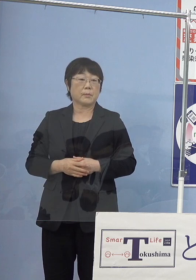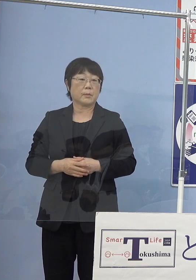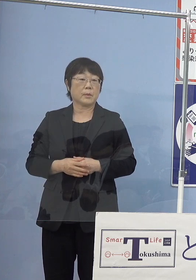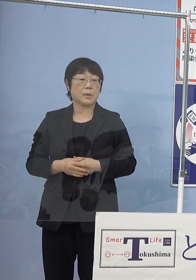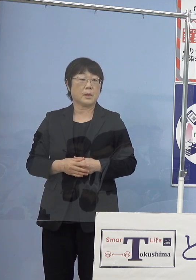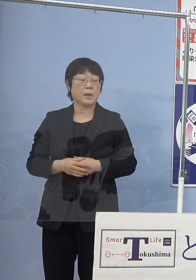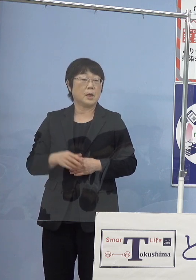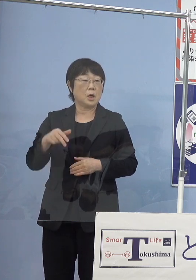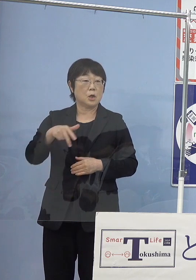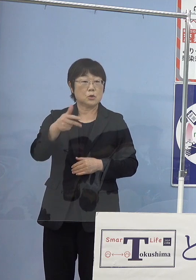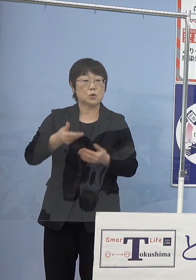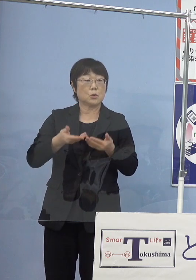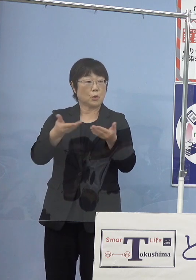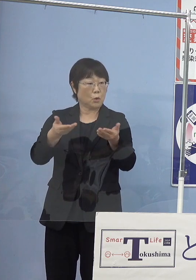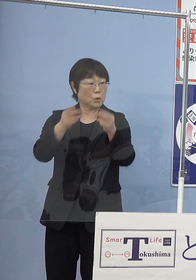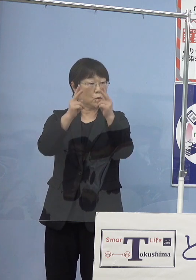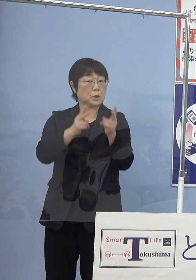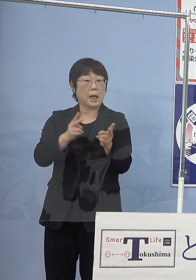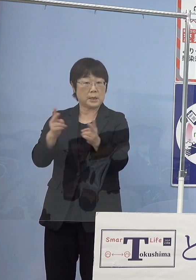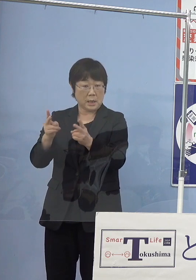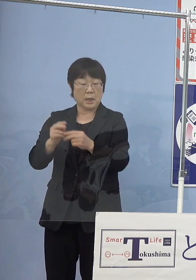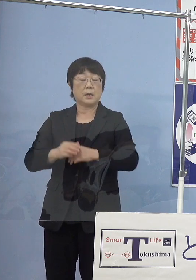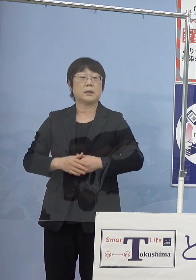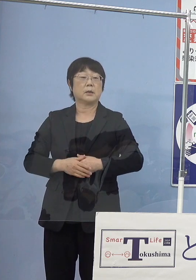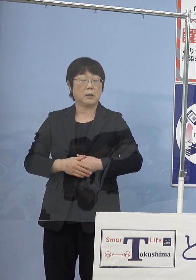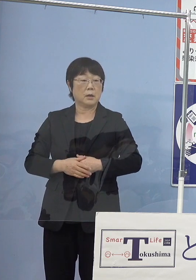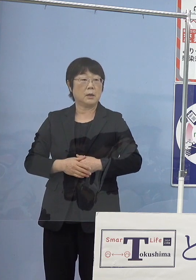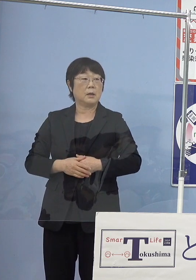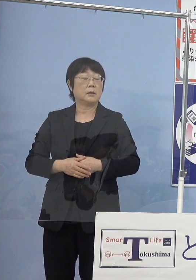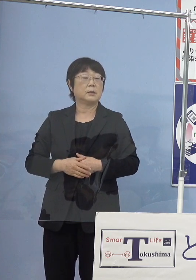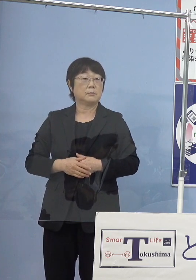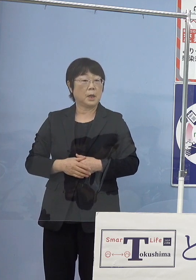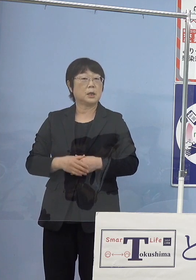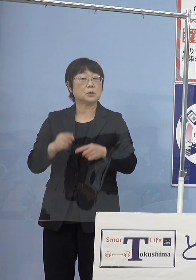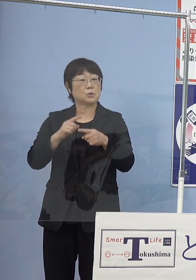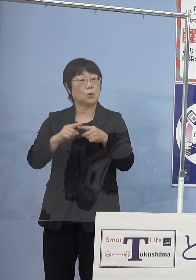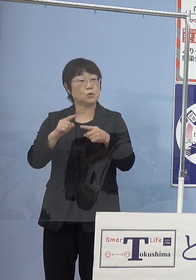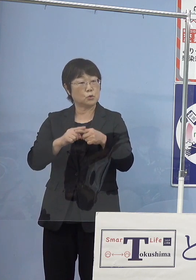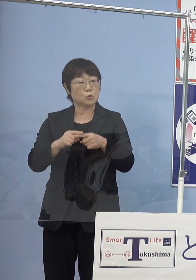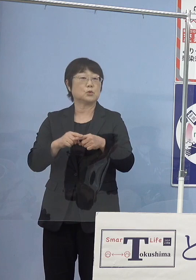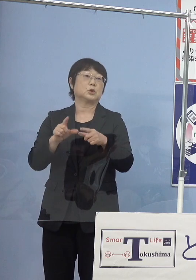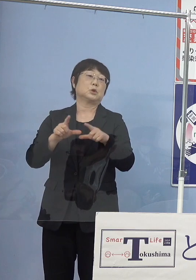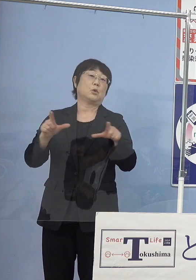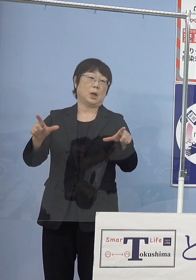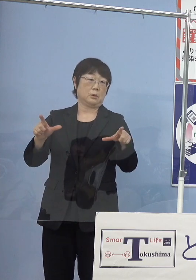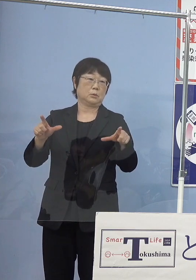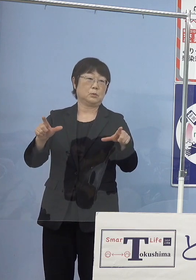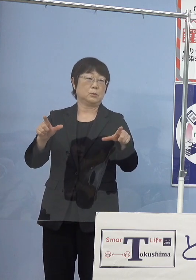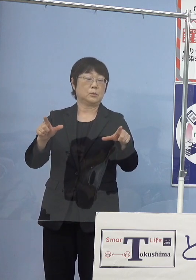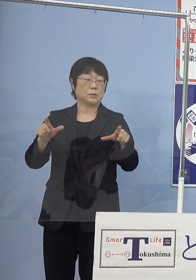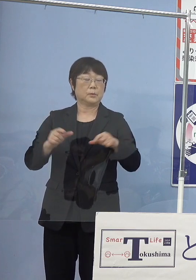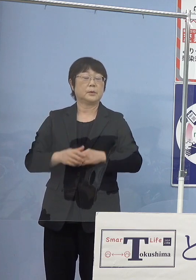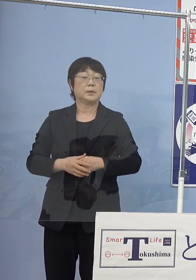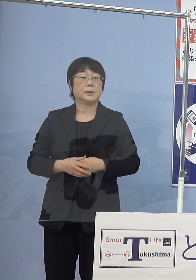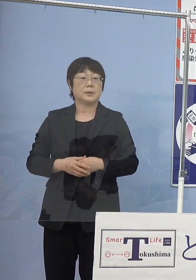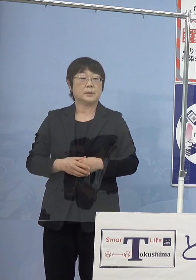水素の供給体制といったものが だいぶ出来上がってくるということでありますので